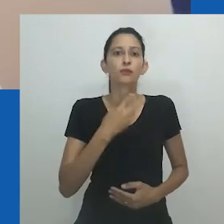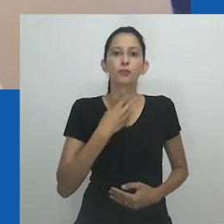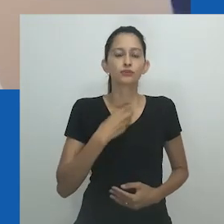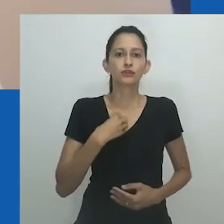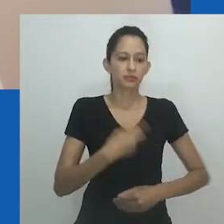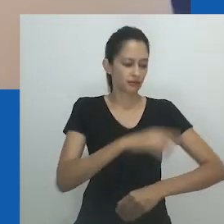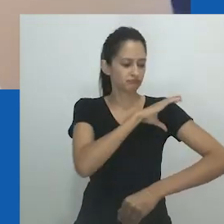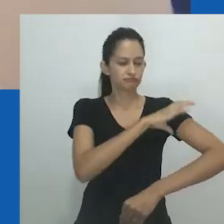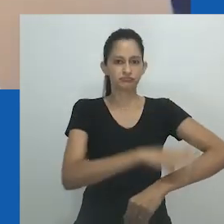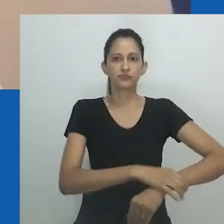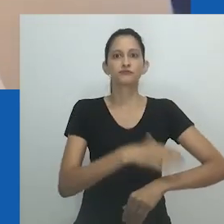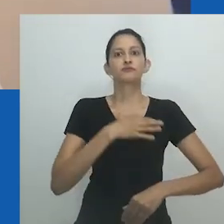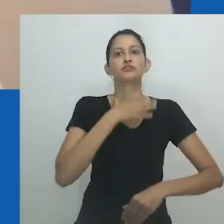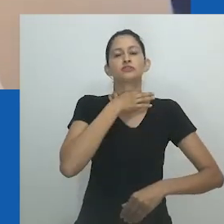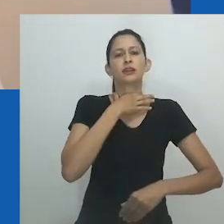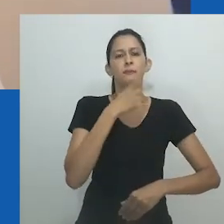Os homens estão voltando a ser homens”.